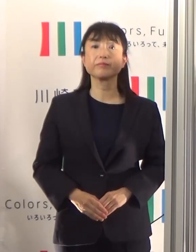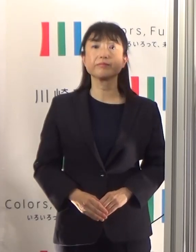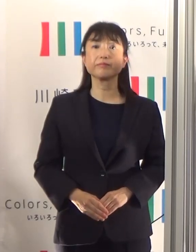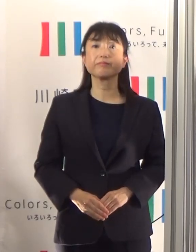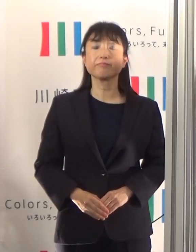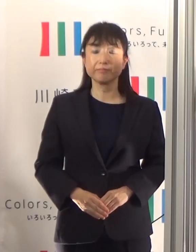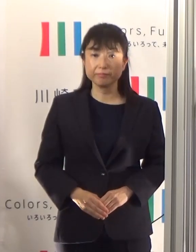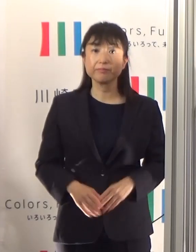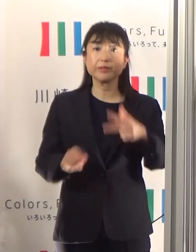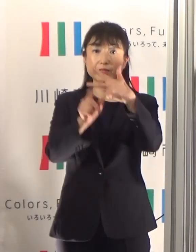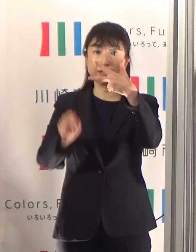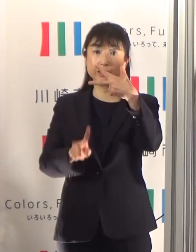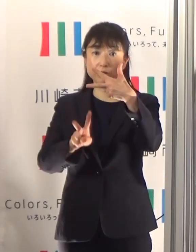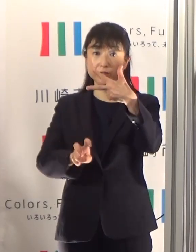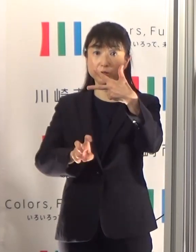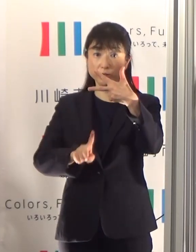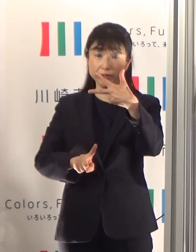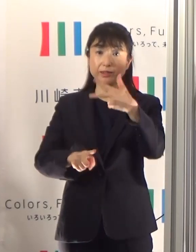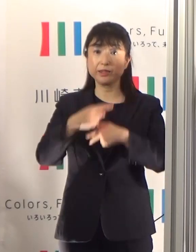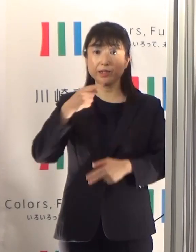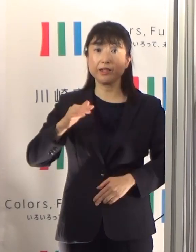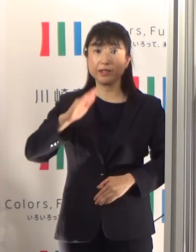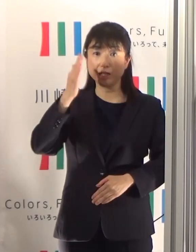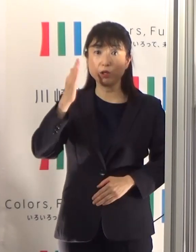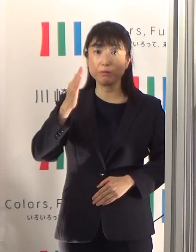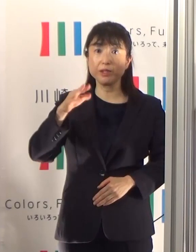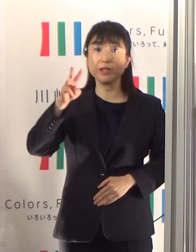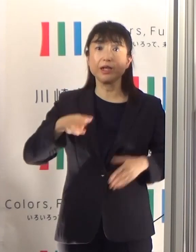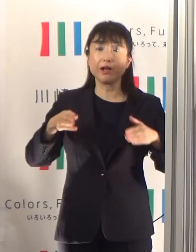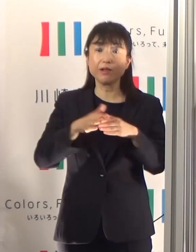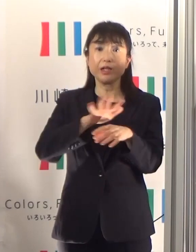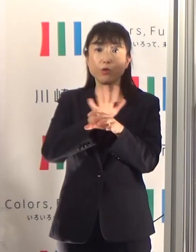7月21日火曜日、かわさきコロナ情報をお伝えします